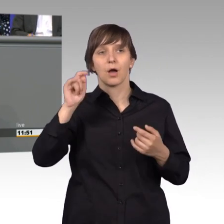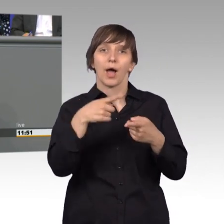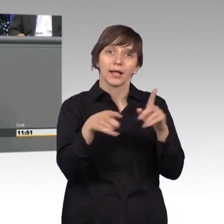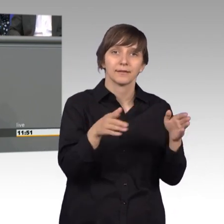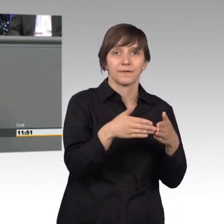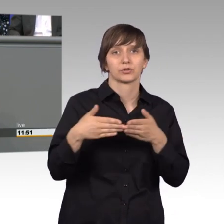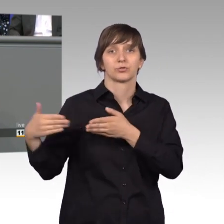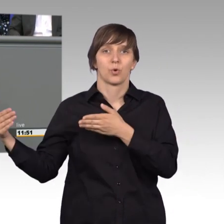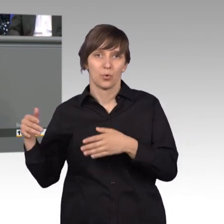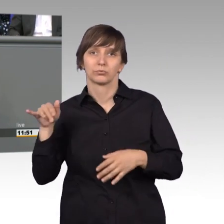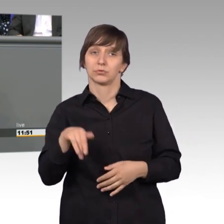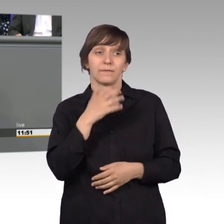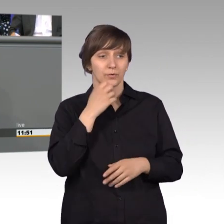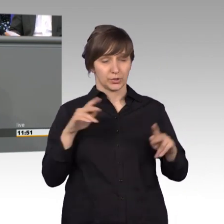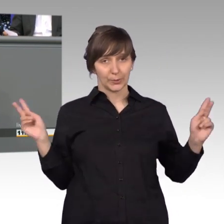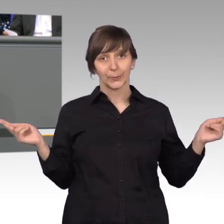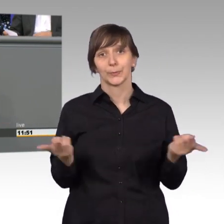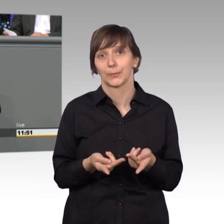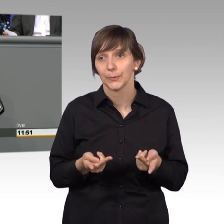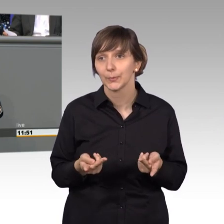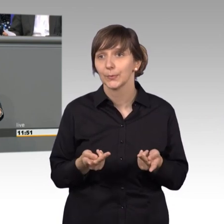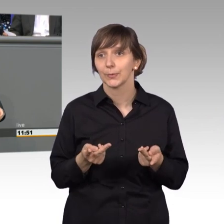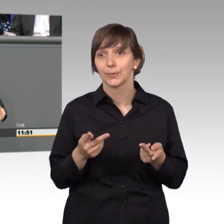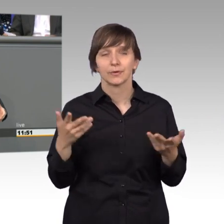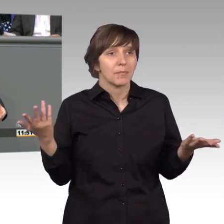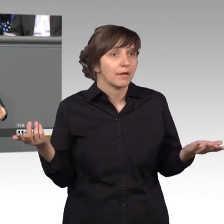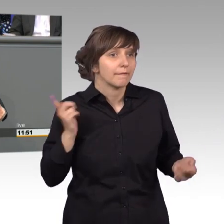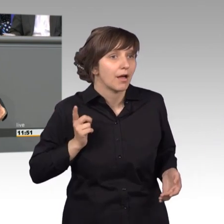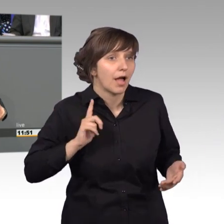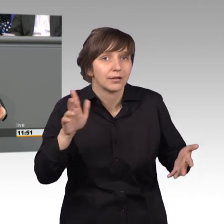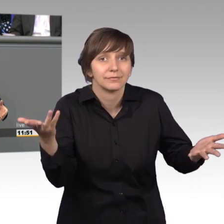letztendlich das wollen, worauf warten wir eigentlich noch - [Präsident] Herr Kollege.